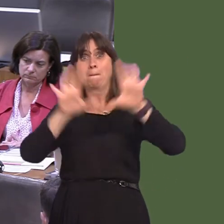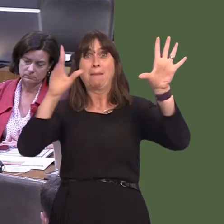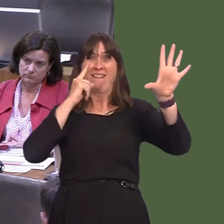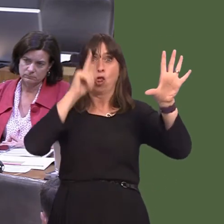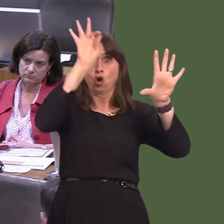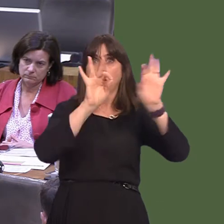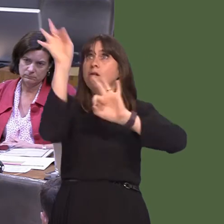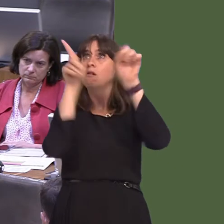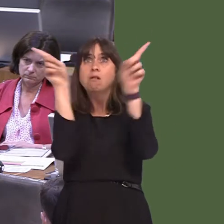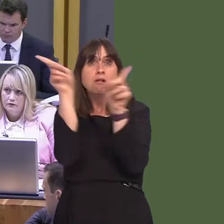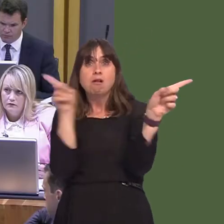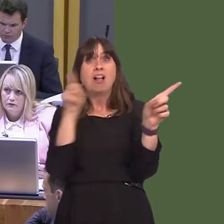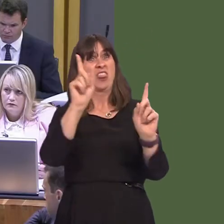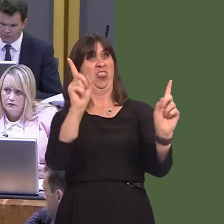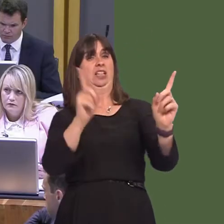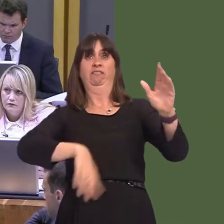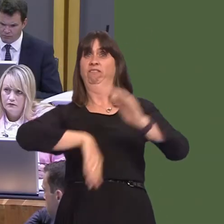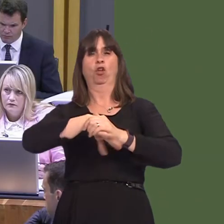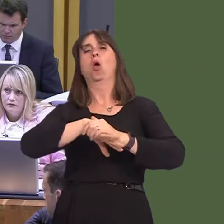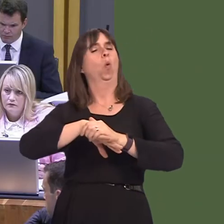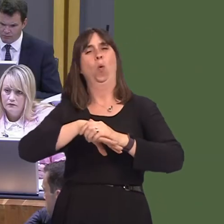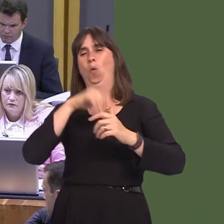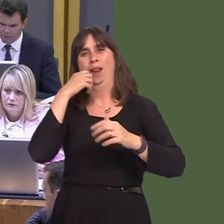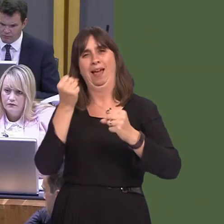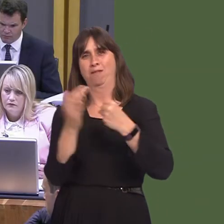meant to be the full extent of its reach, but there will be the opportunity to extend